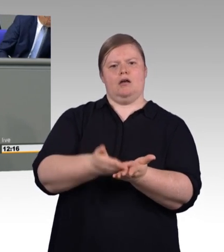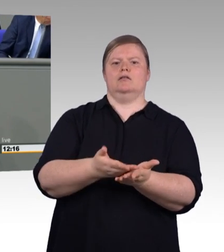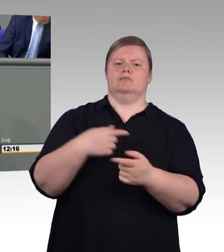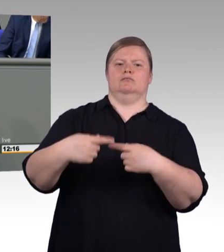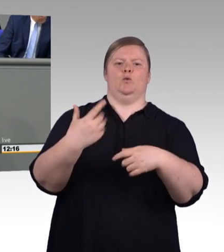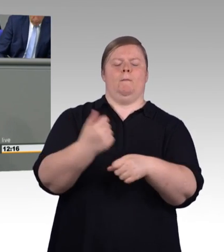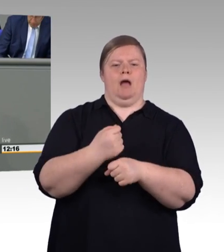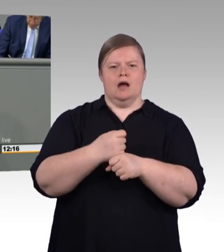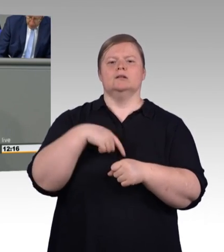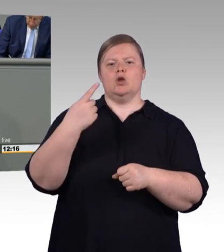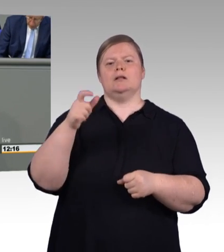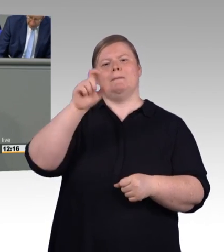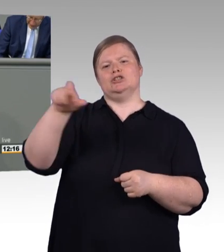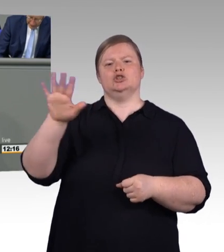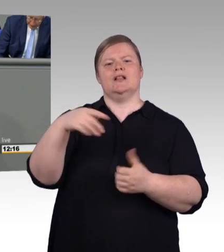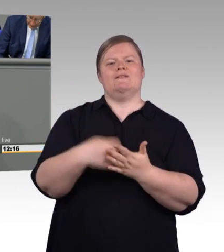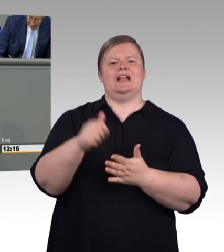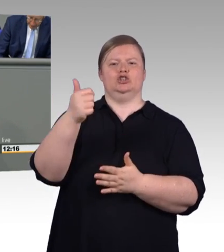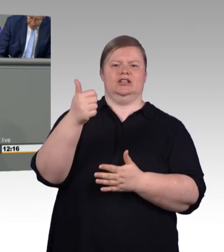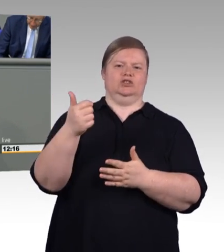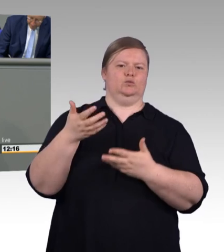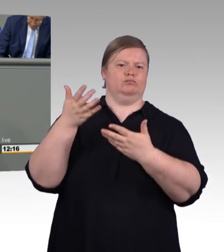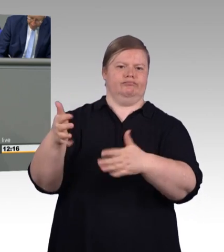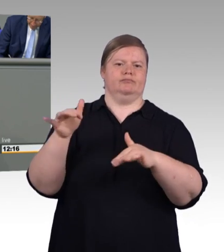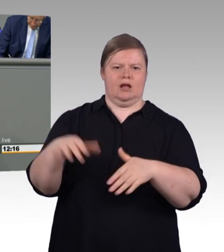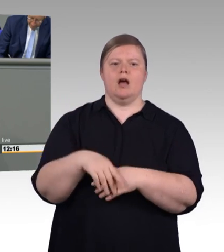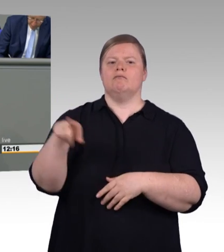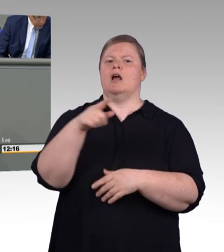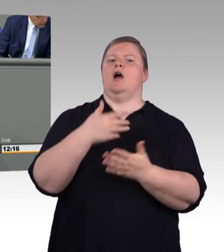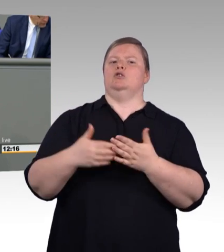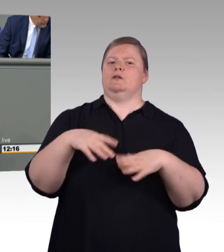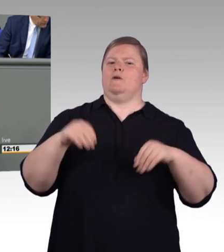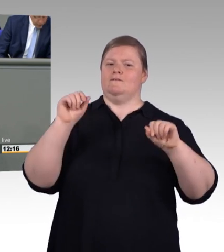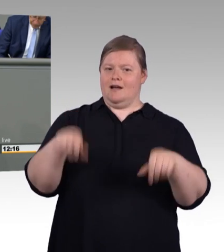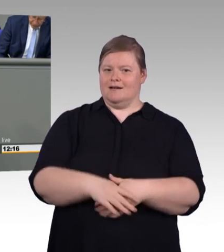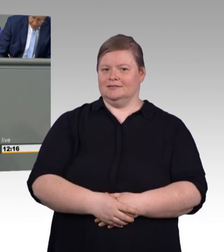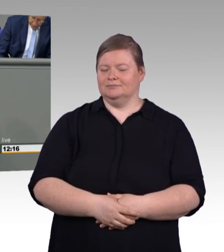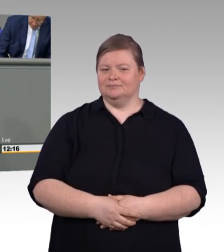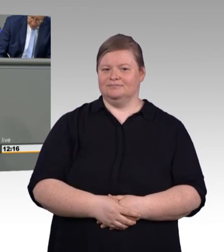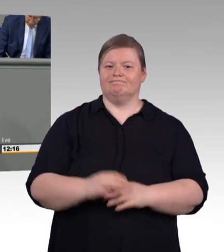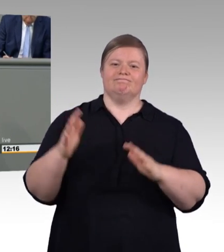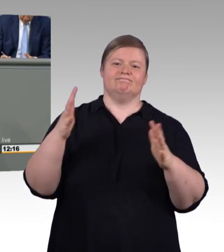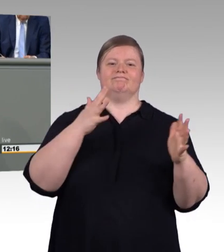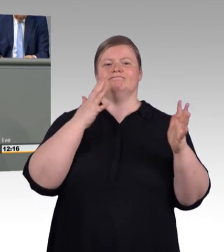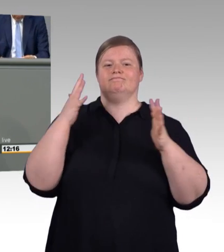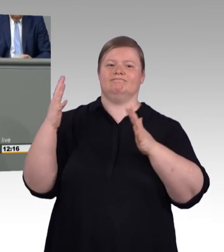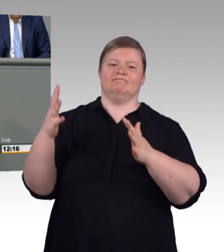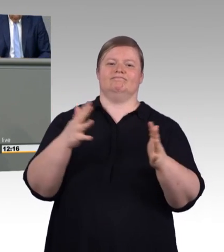mit dieser Einigung, die die Sozialpartner vorgelegt haben: Eure Interessen sind uns wichtig und eure Ausbildung, eure Arbeit in der Ausbildung